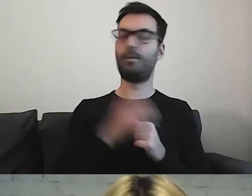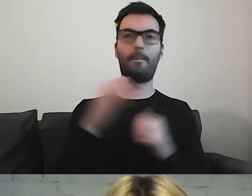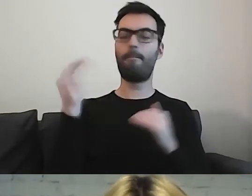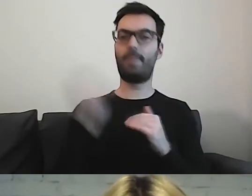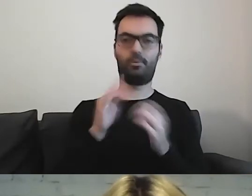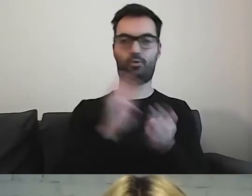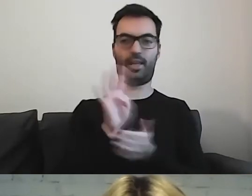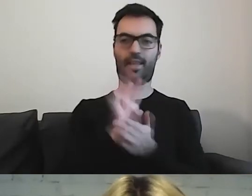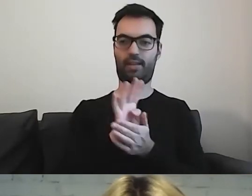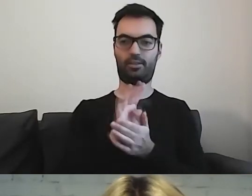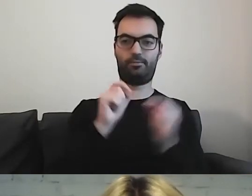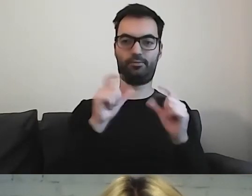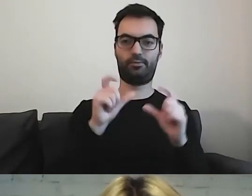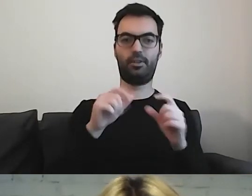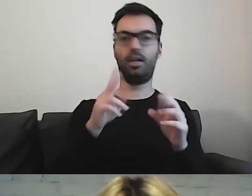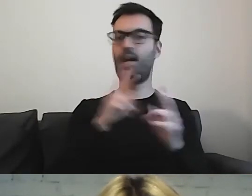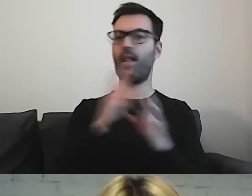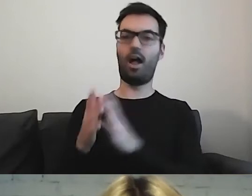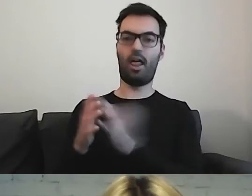Wszystkie teksty są wyrównane do lewej strony.